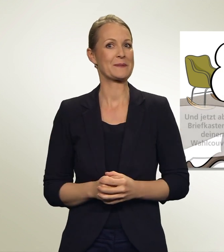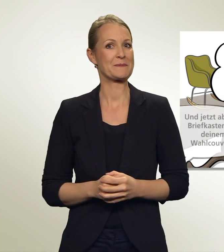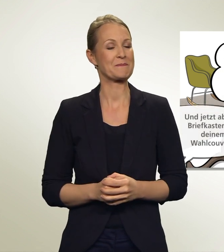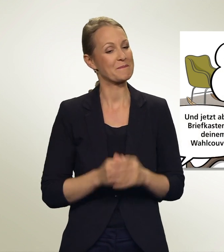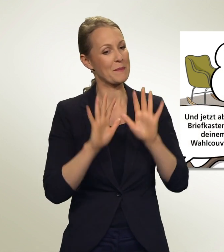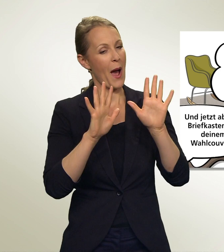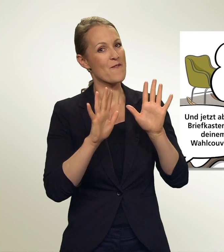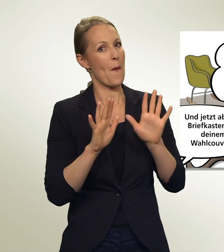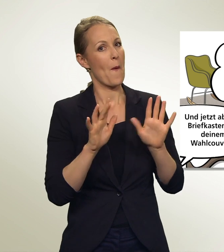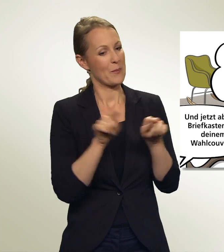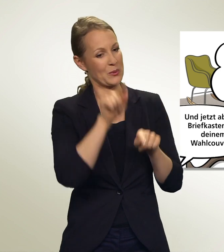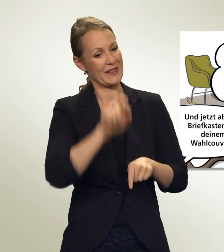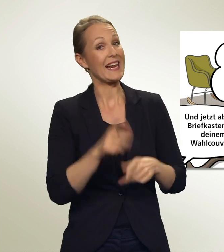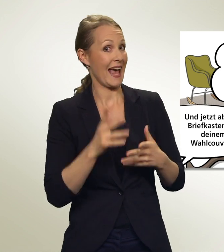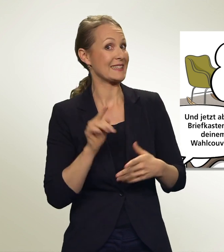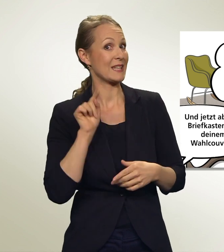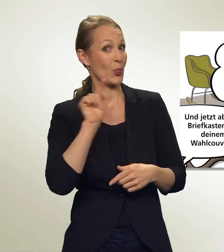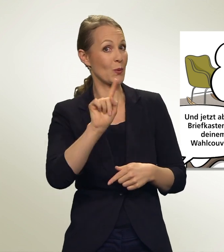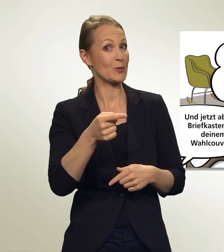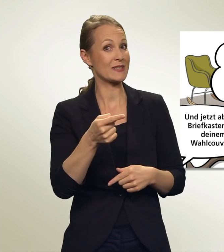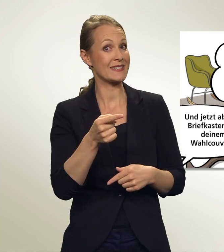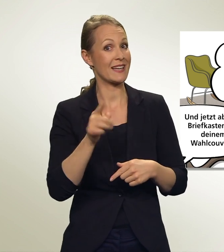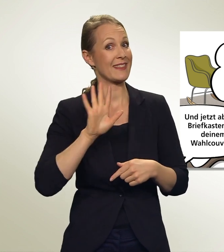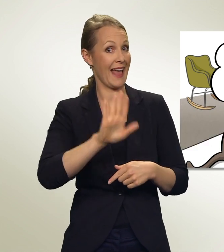Und jetzt ab zum Briefkasten oder an die Urne mit Deinem Wahlcouvert!